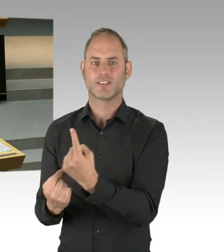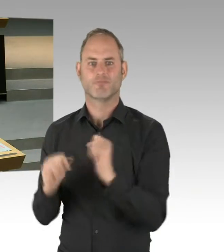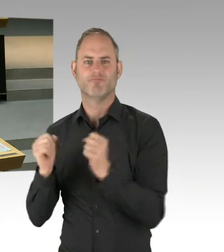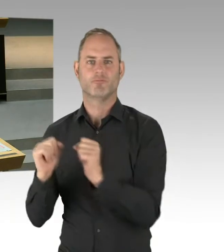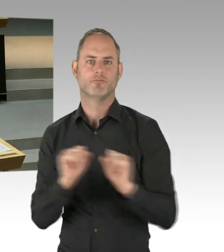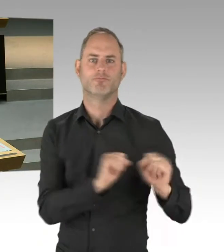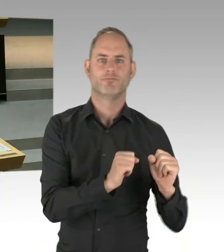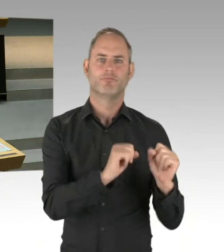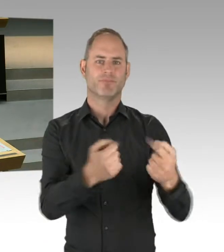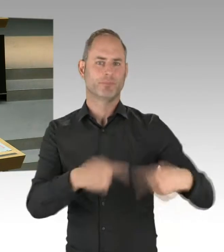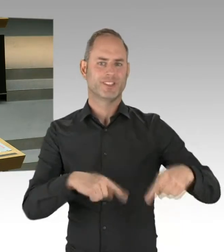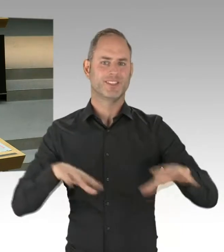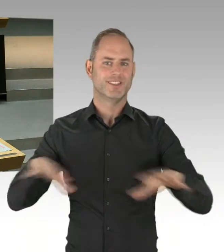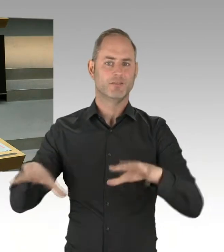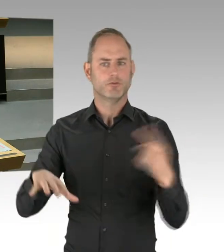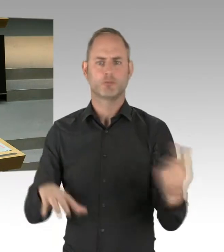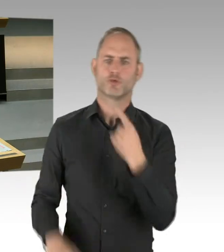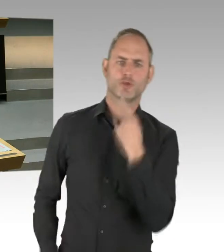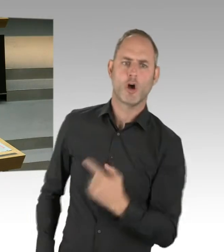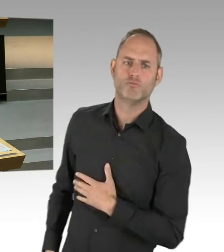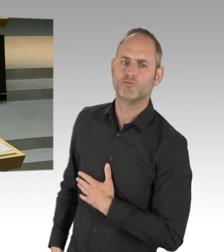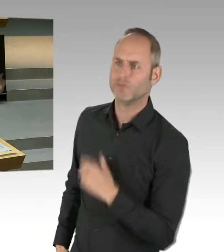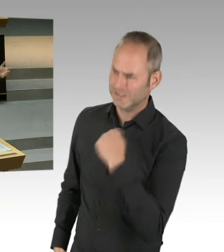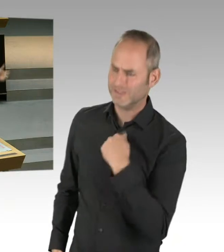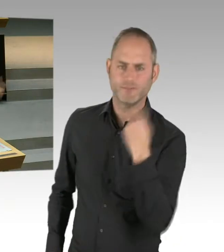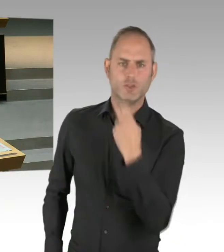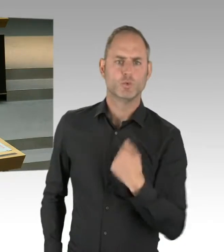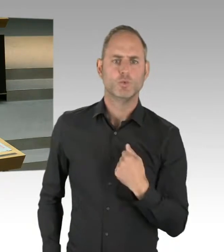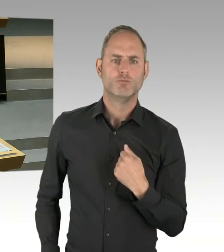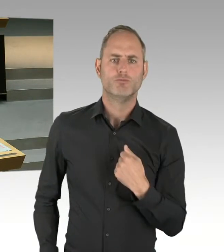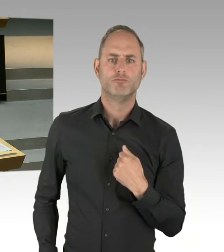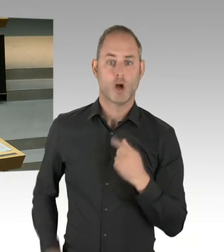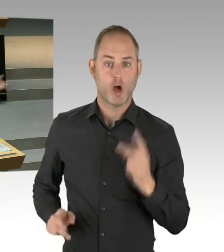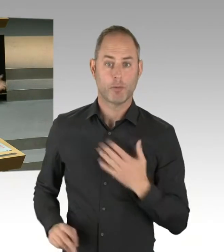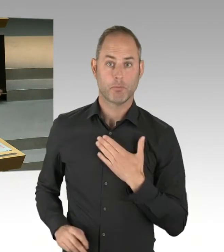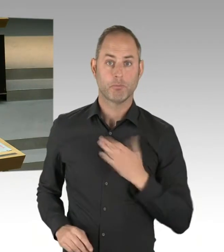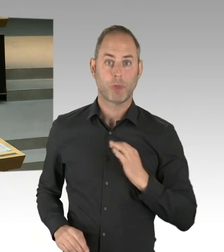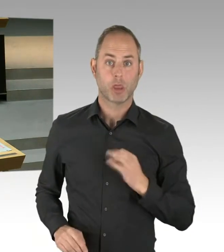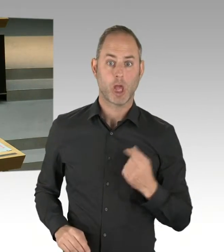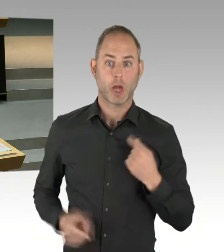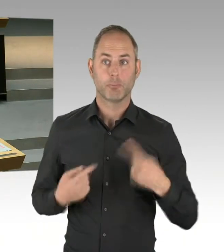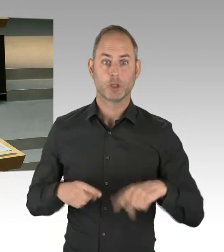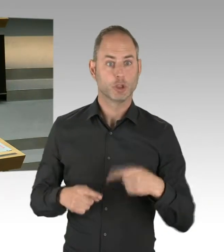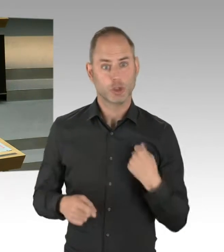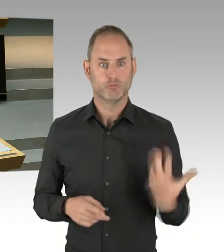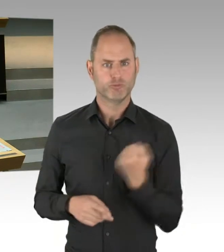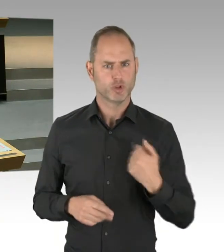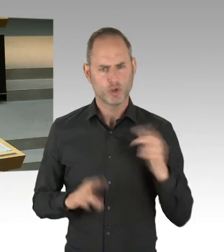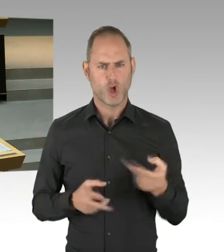ein bisschen stärker sichtbar machen kann, das ist legitim. Das muss man akzeptieren, dass es diese Bezirksinteressen gibt.